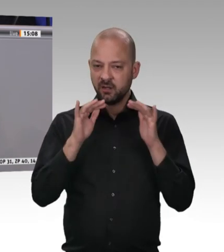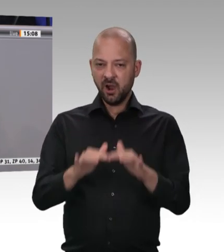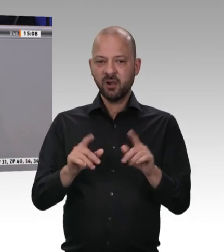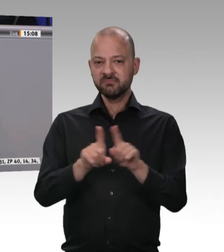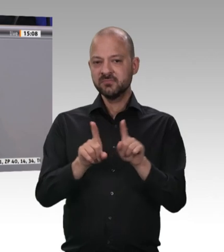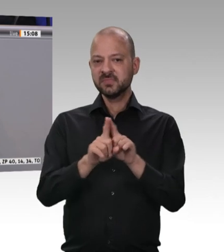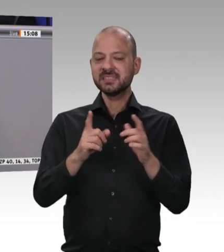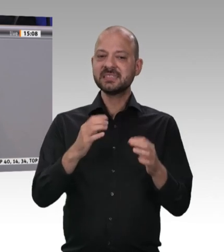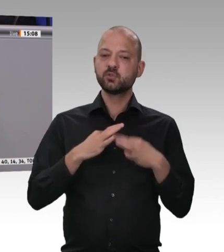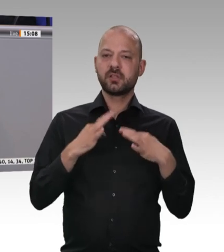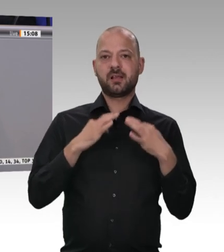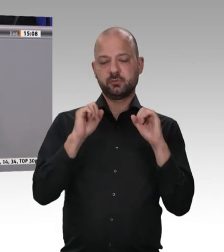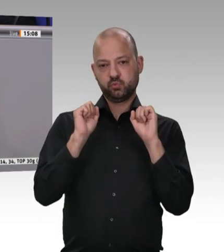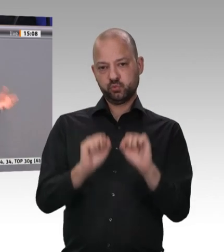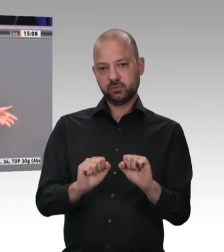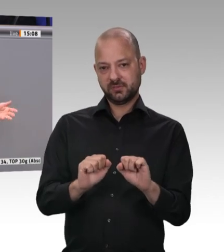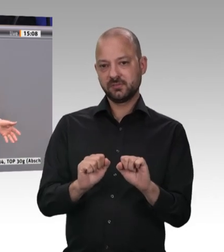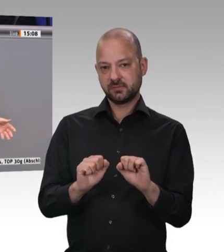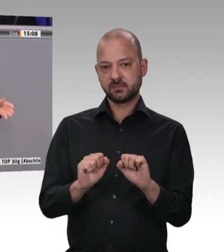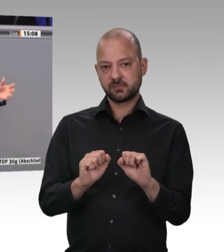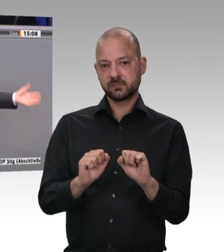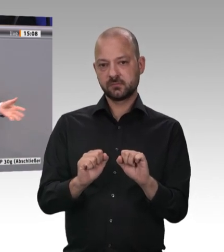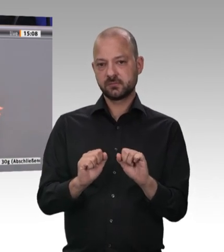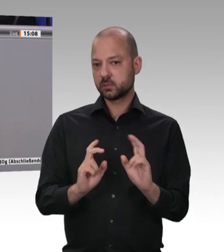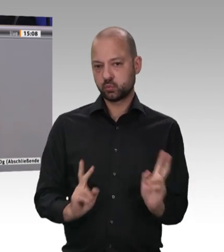denn bei diesem ist es zweifelsohne schwieriger, die Einhaltung der Bestimmungen zu kontrollieren;